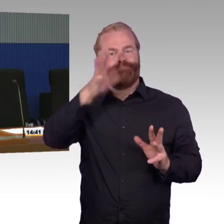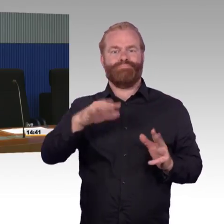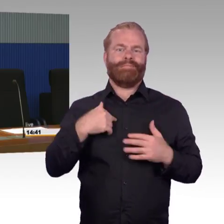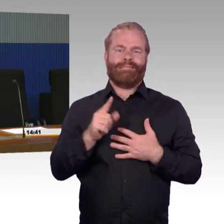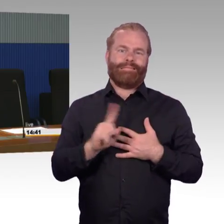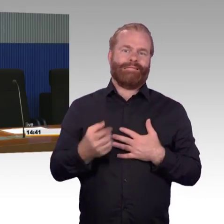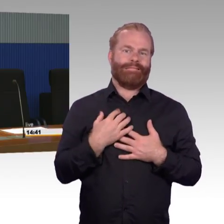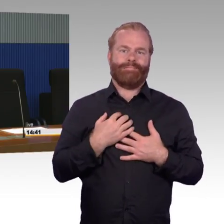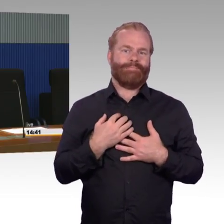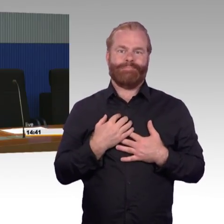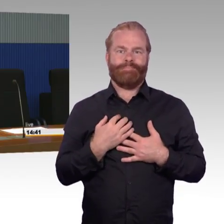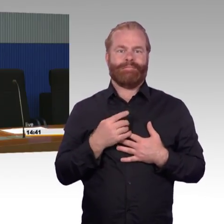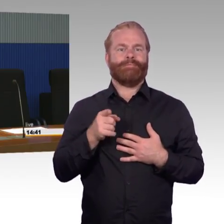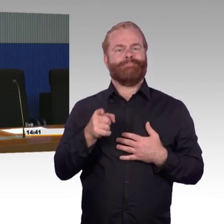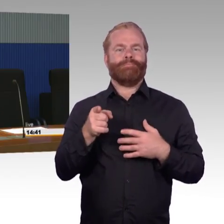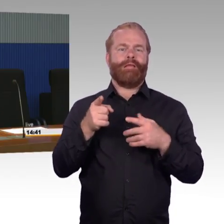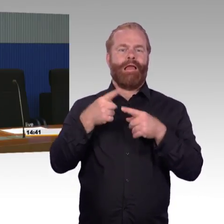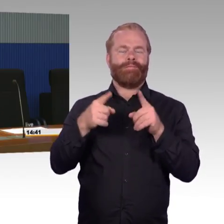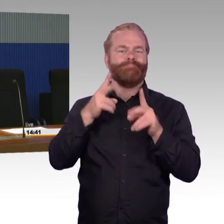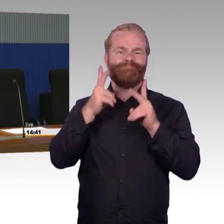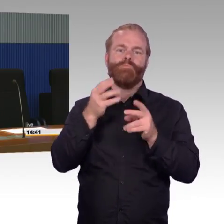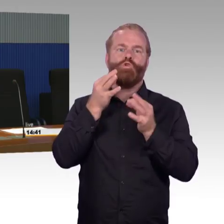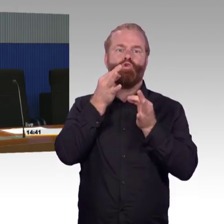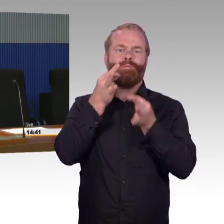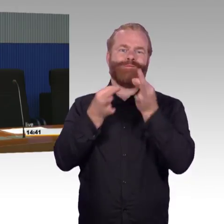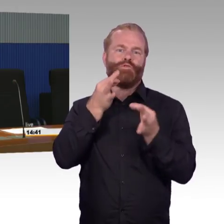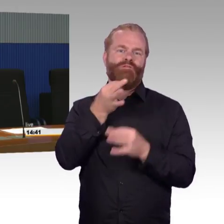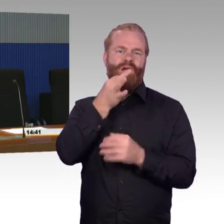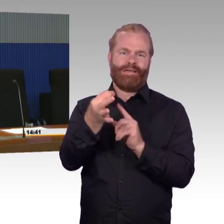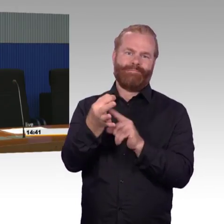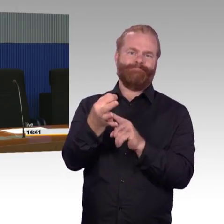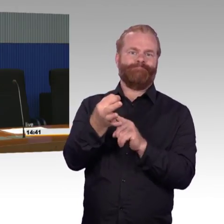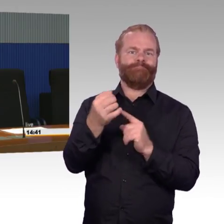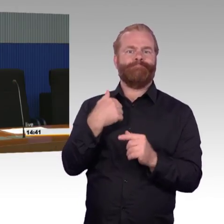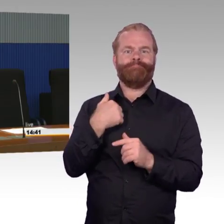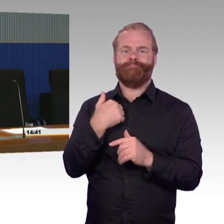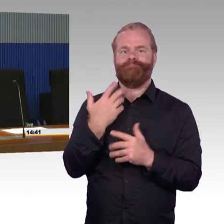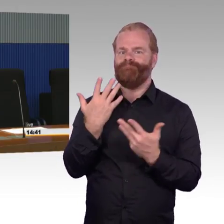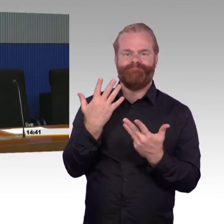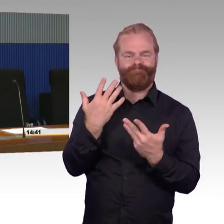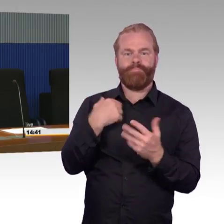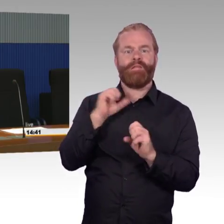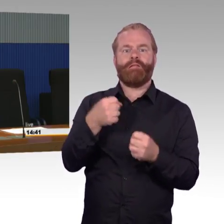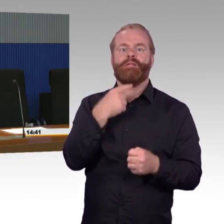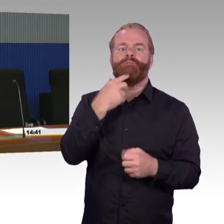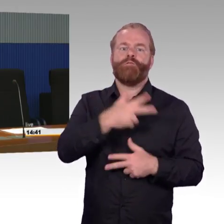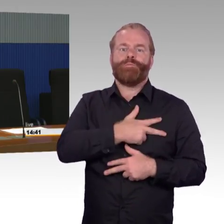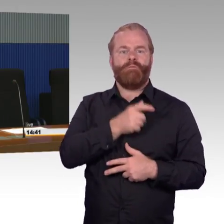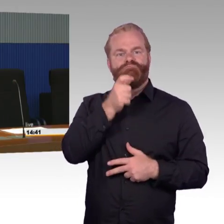Die Bewertung zu den 1000 Reisenden - das weiß ich jetzt nicht ganz genau, aus der zweiten Reihe hat man das schlecht verfolgen können. Zu den 1000 Reisenden.